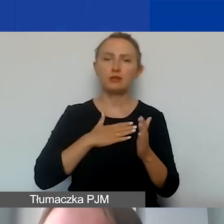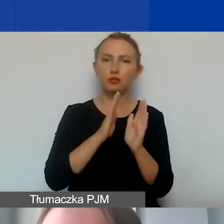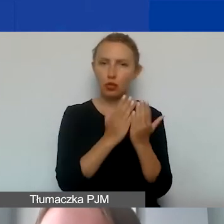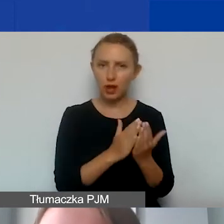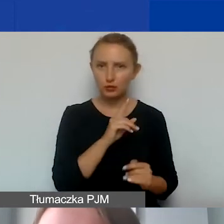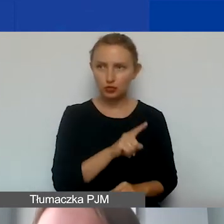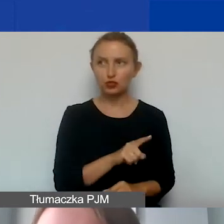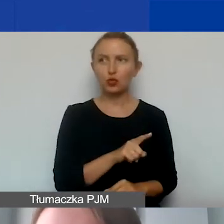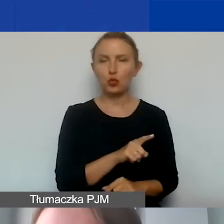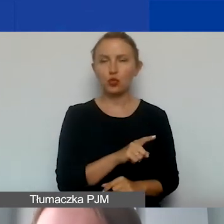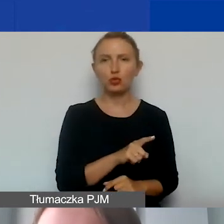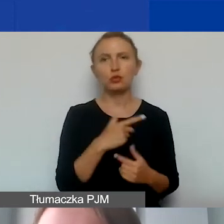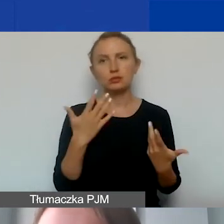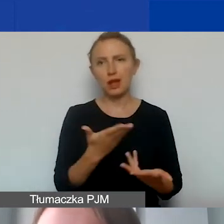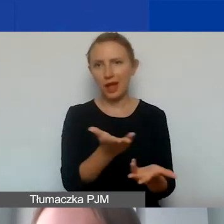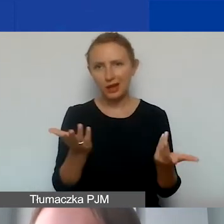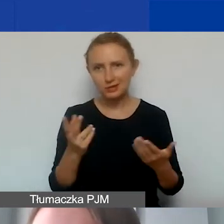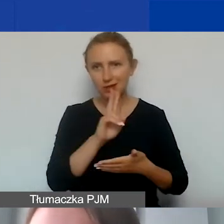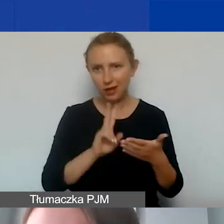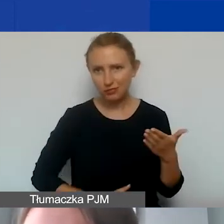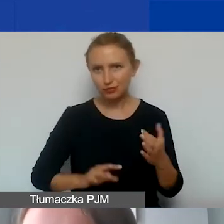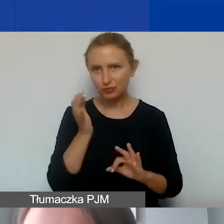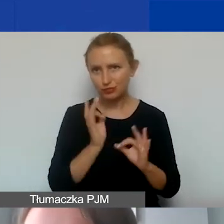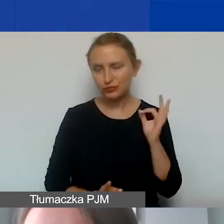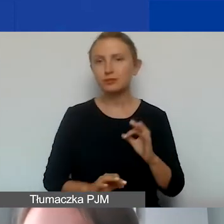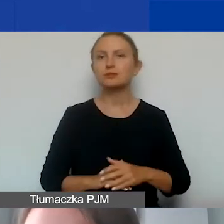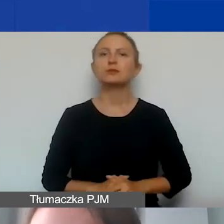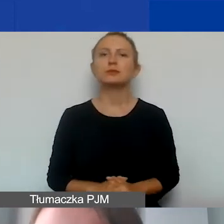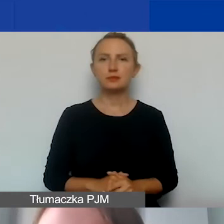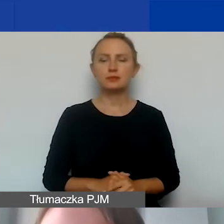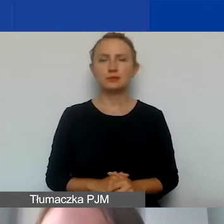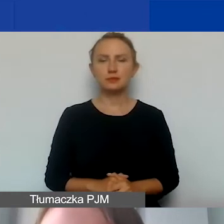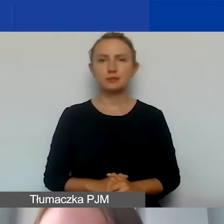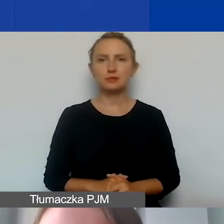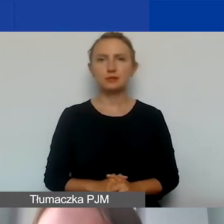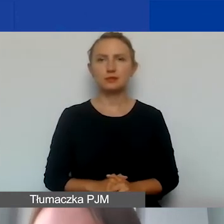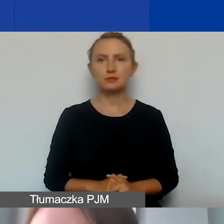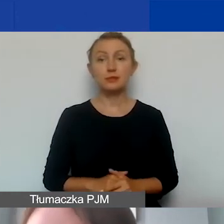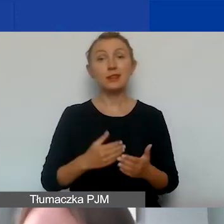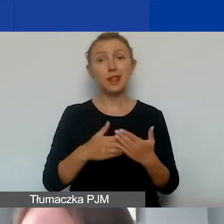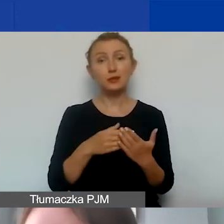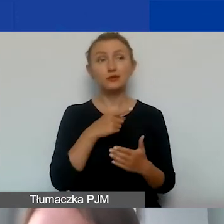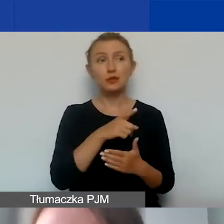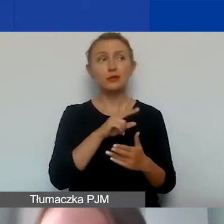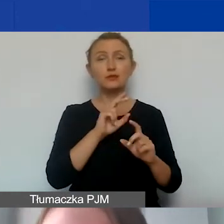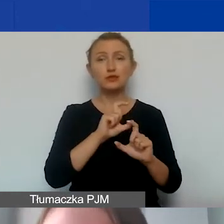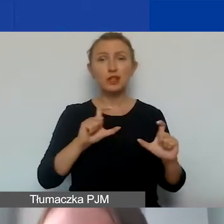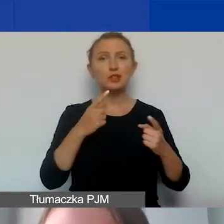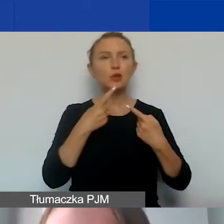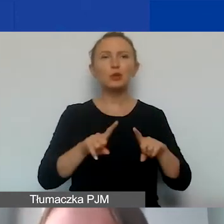do którego zachęcam, żeby zajrzeć i szczegółowo się z nim zapoznać, bo w czasie tak krótkiego naszego spotkania